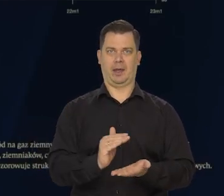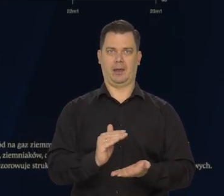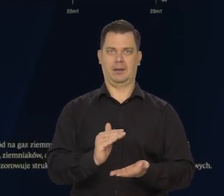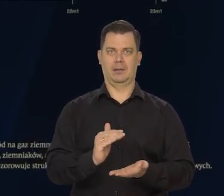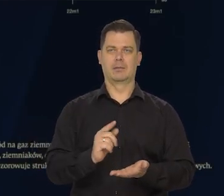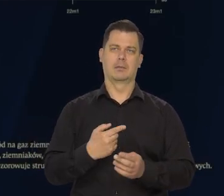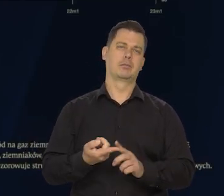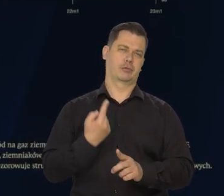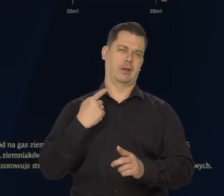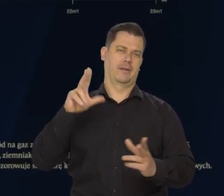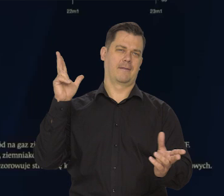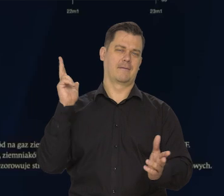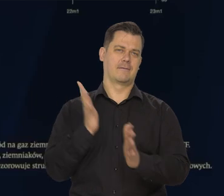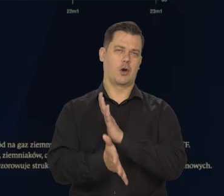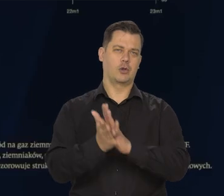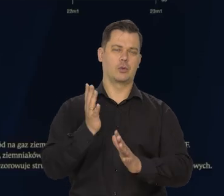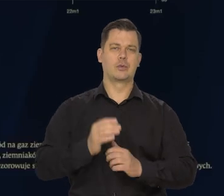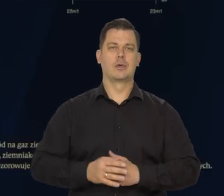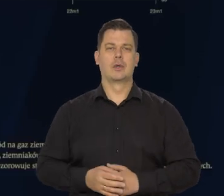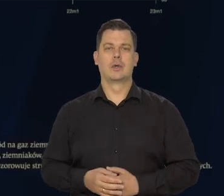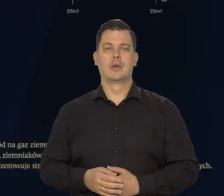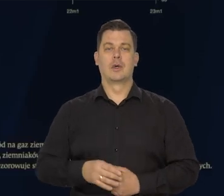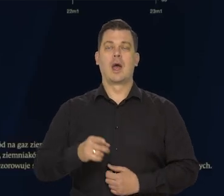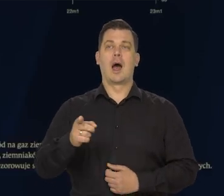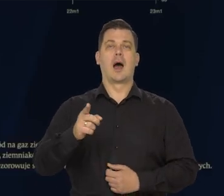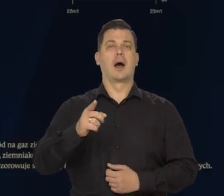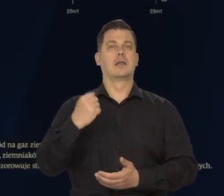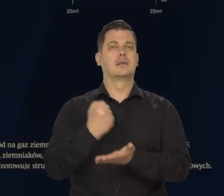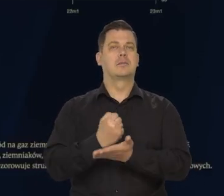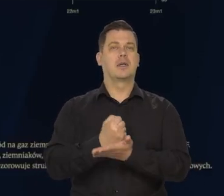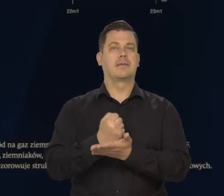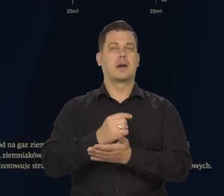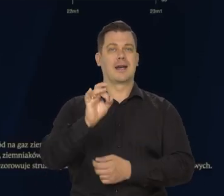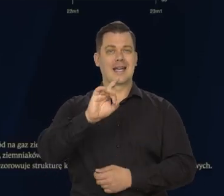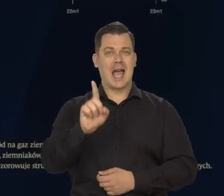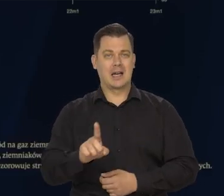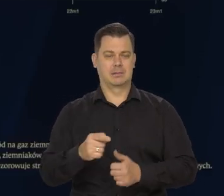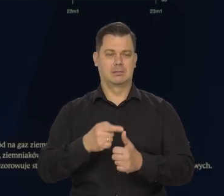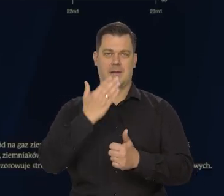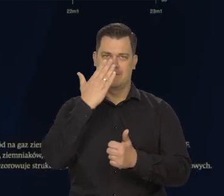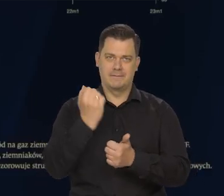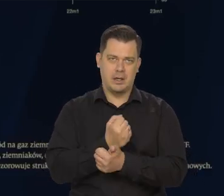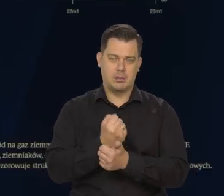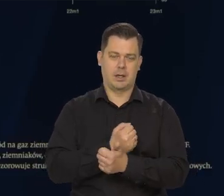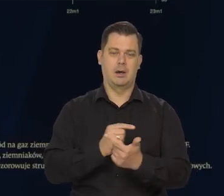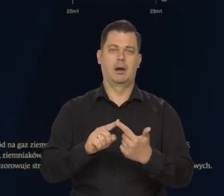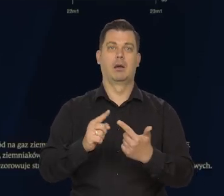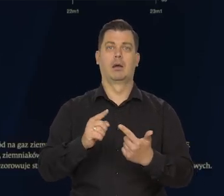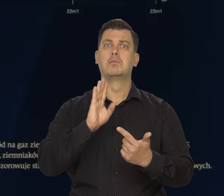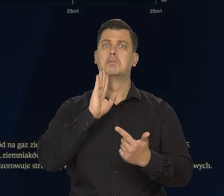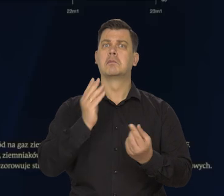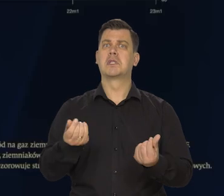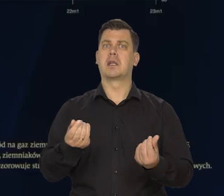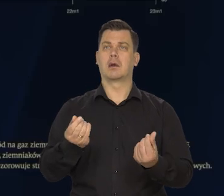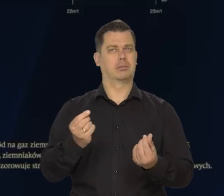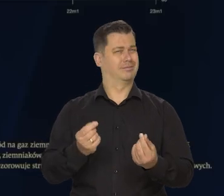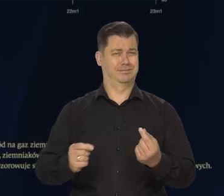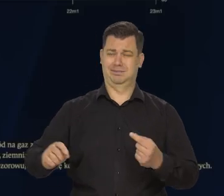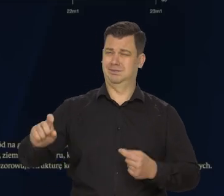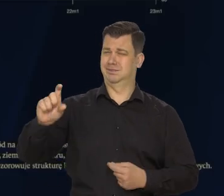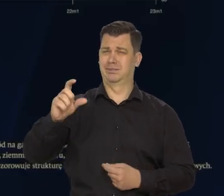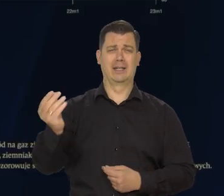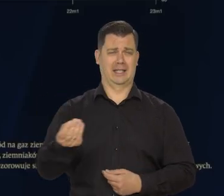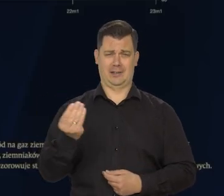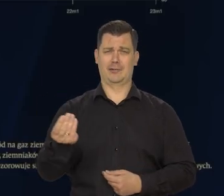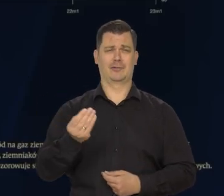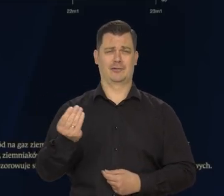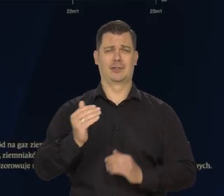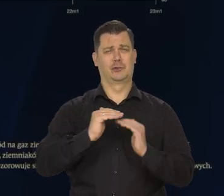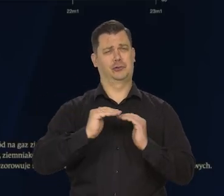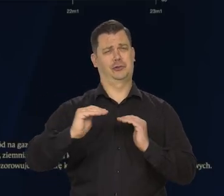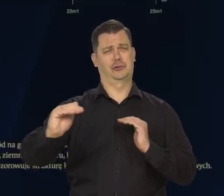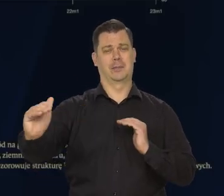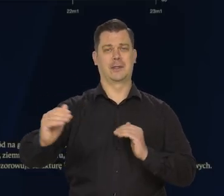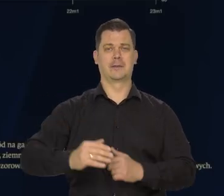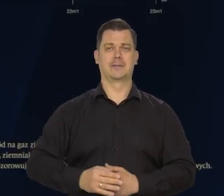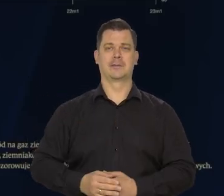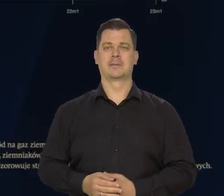Jednak w przypadku gazu, węgla, ceny są nadal kilkakrotnie wyższe niż kiedyś.